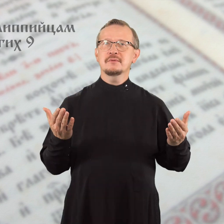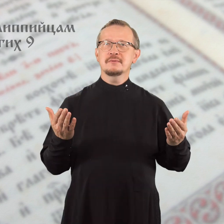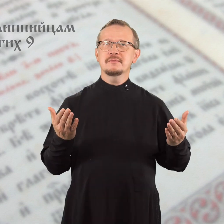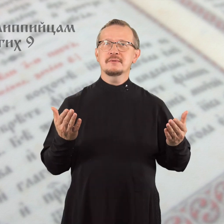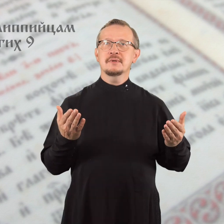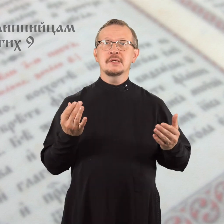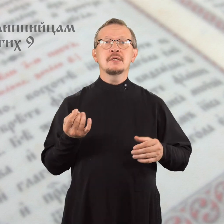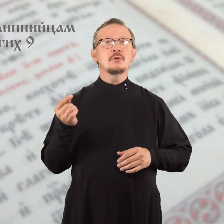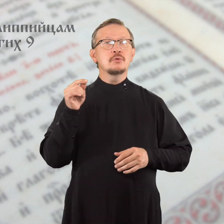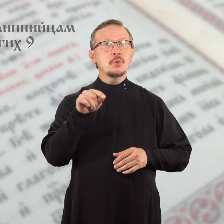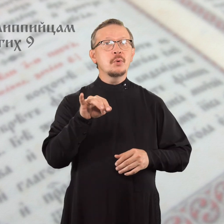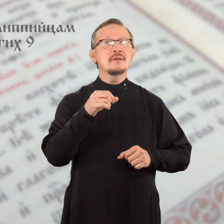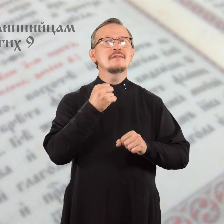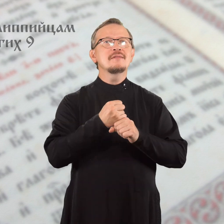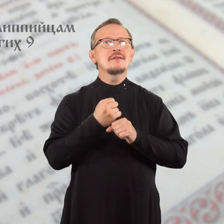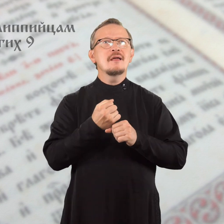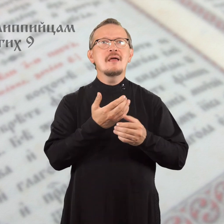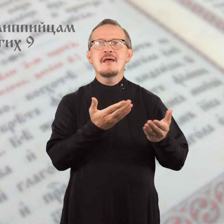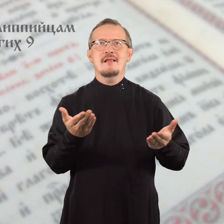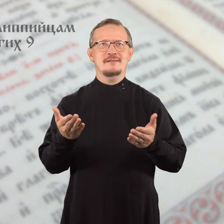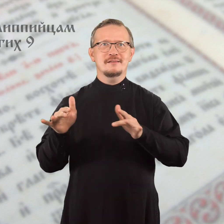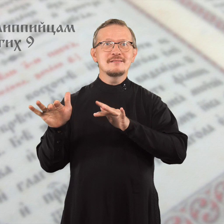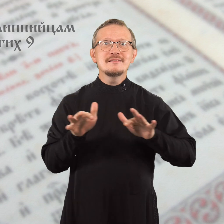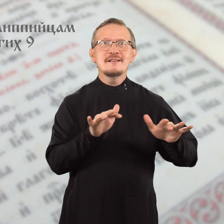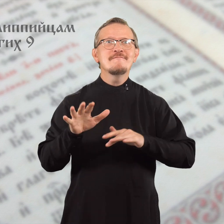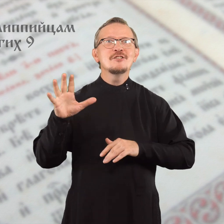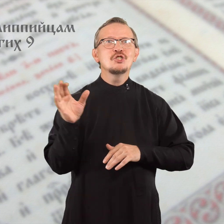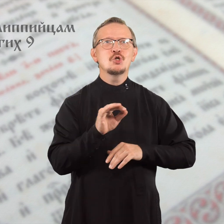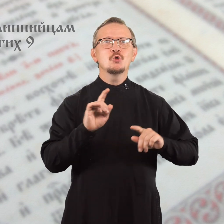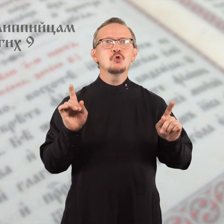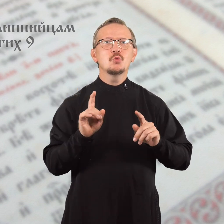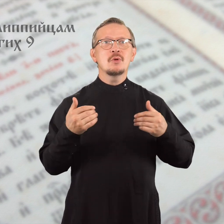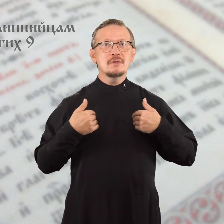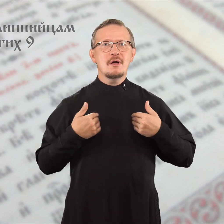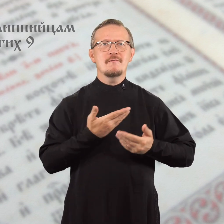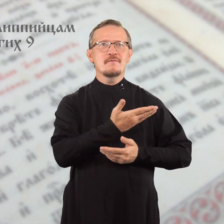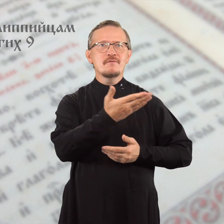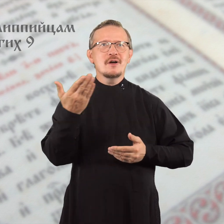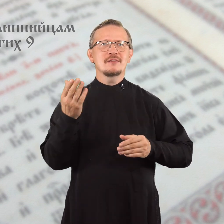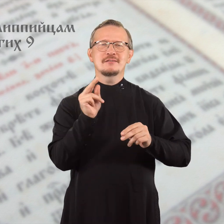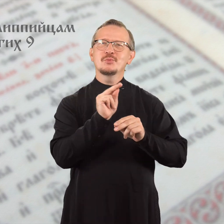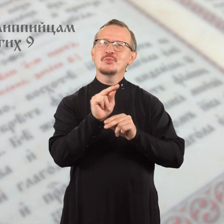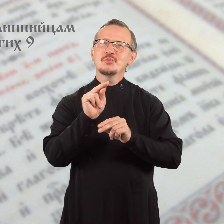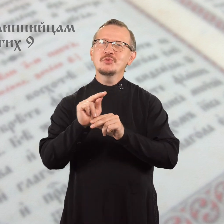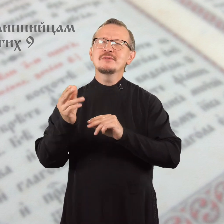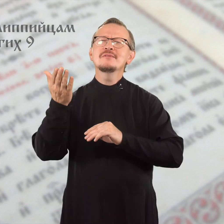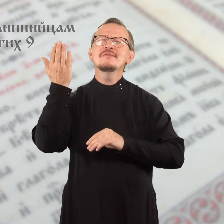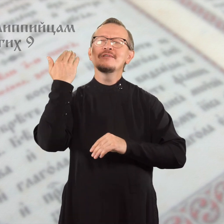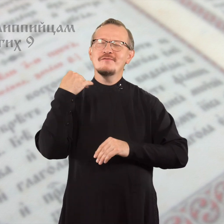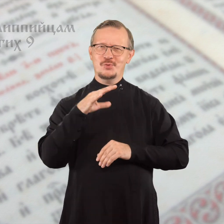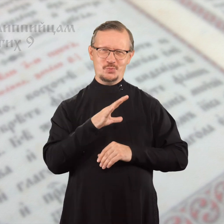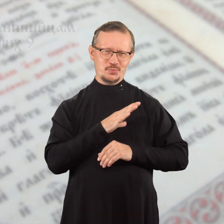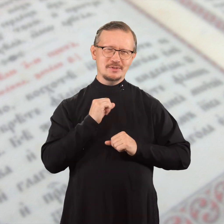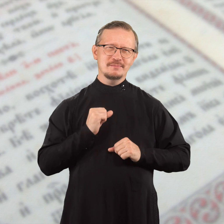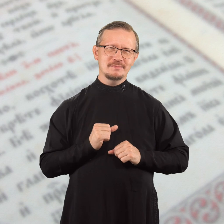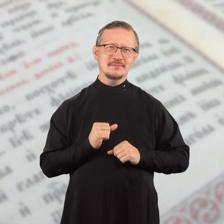Вот это и делайте – все, чему я вас научил прежде